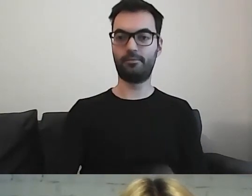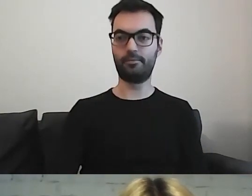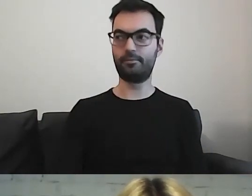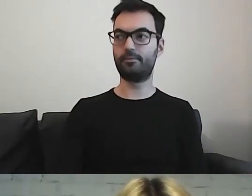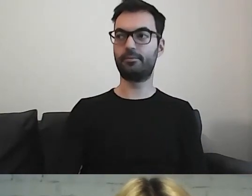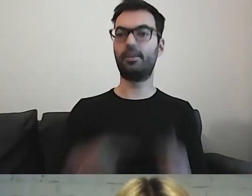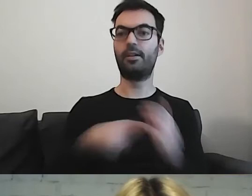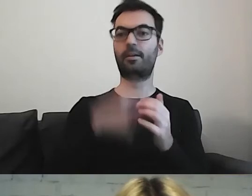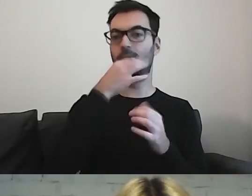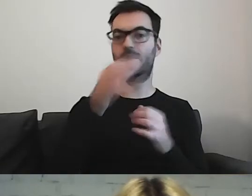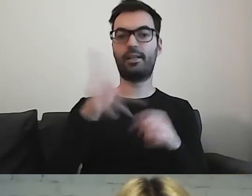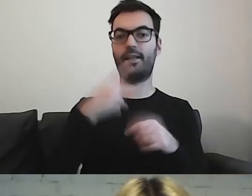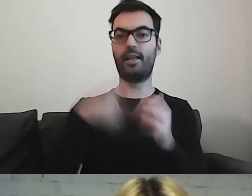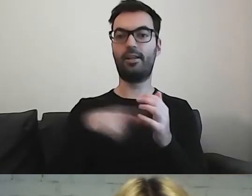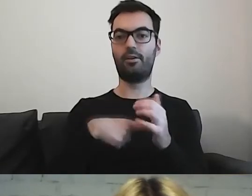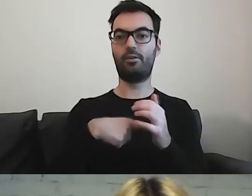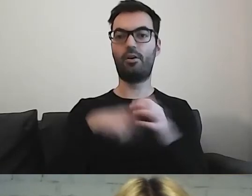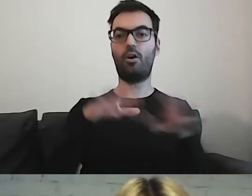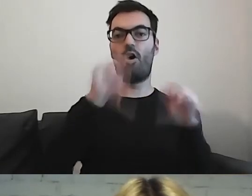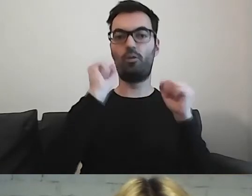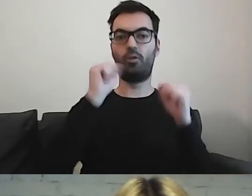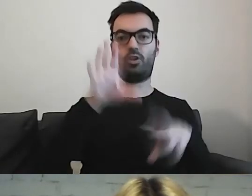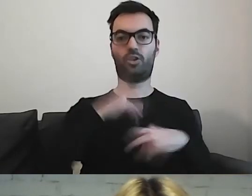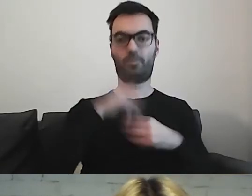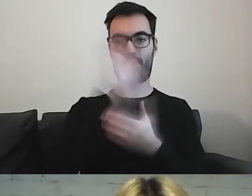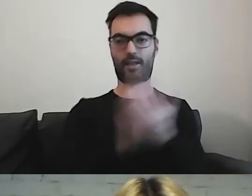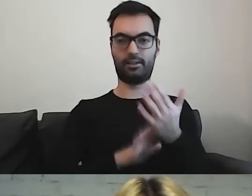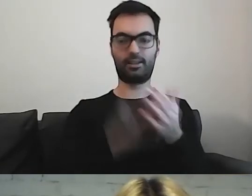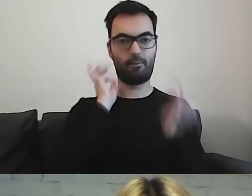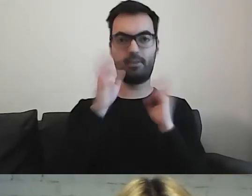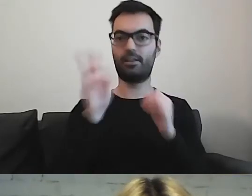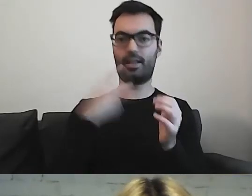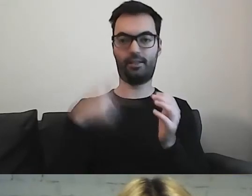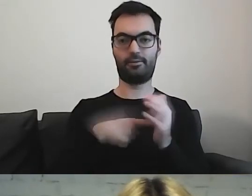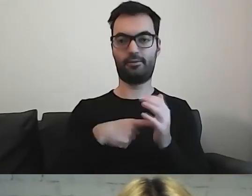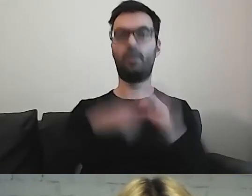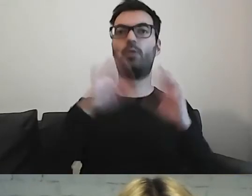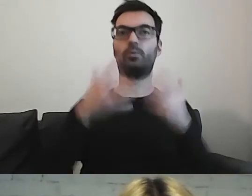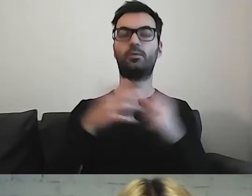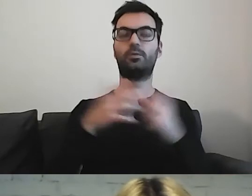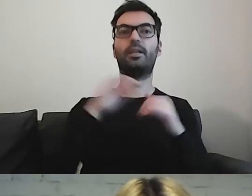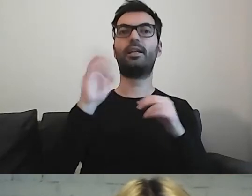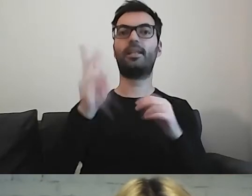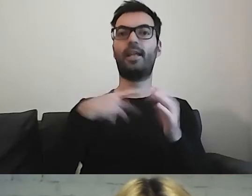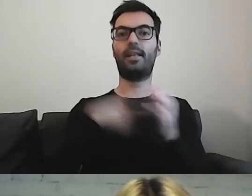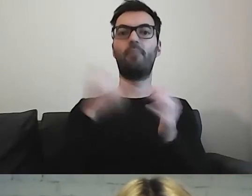Kiedy ten odbiorca otrzyma informację. W jakim momencie jest ona mu potrzebna.